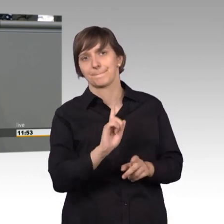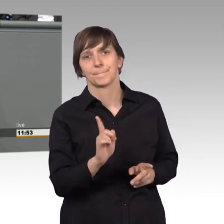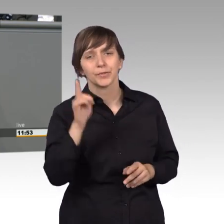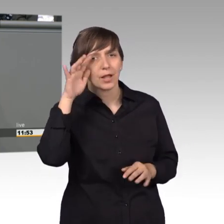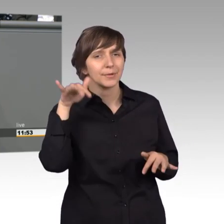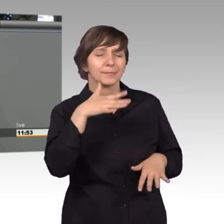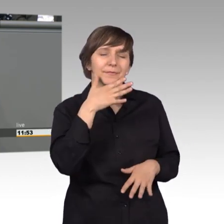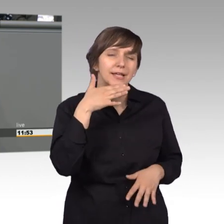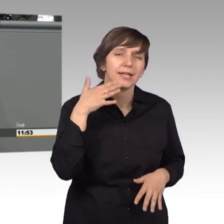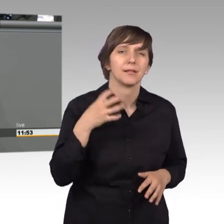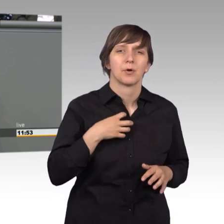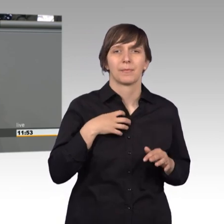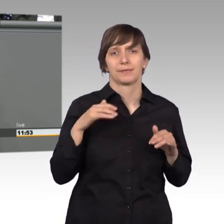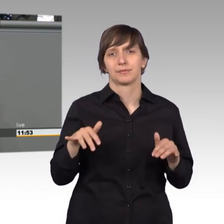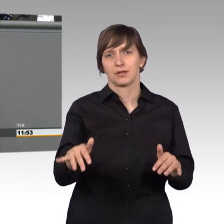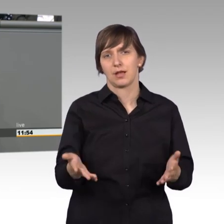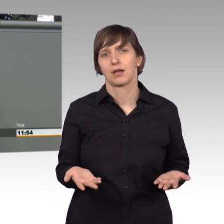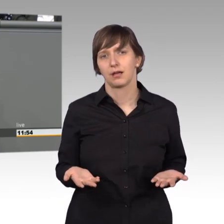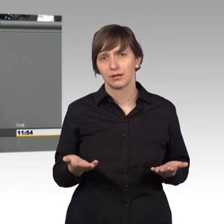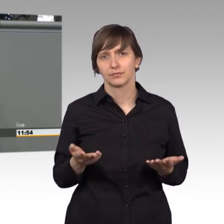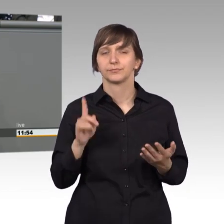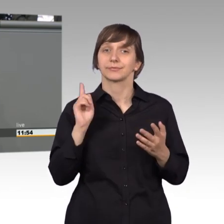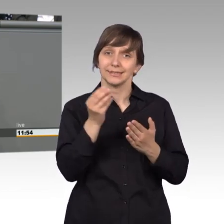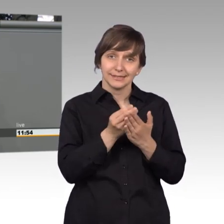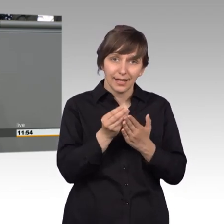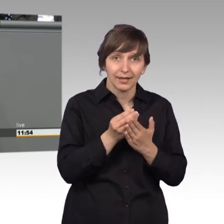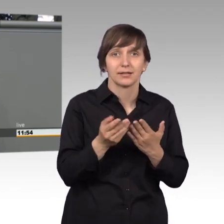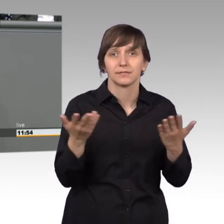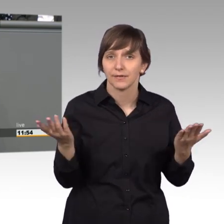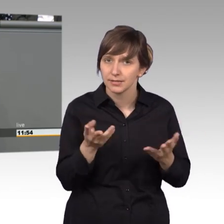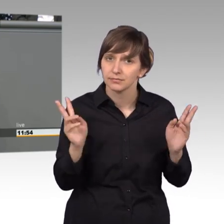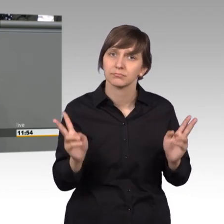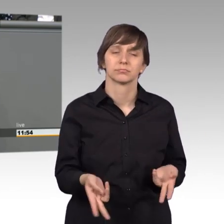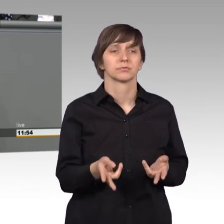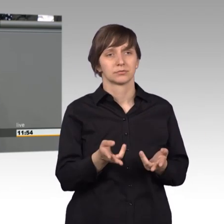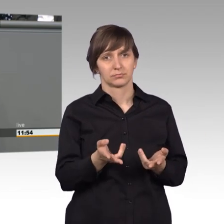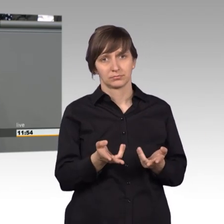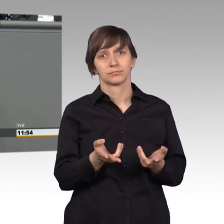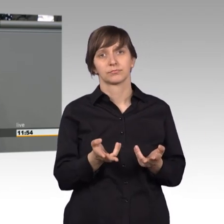gibt und ein Zeichen dafür sind die Reaktionen auf den privaten